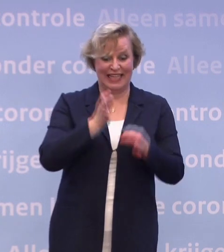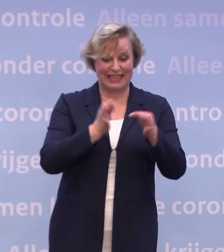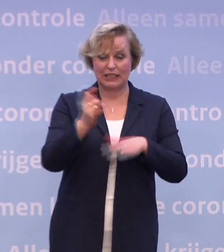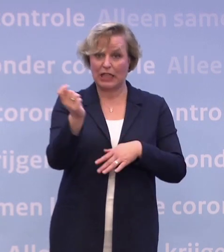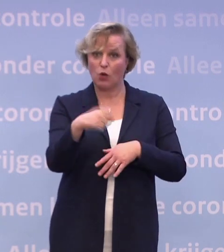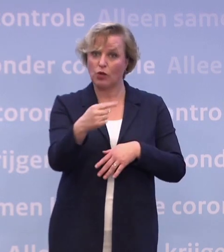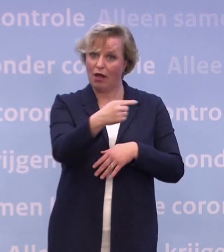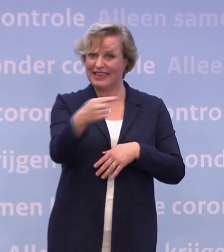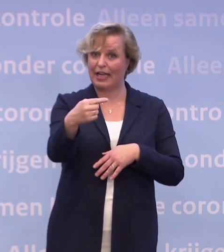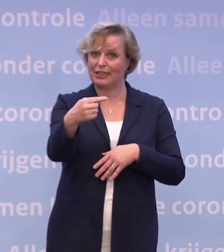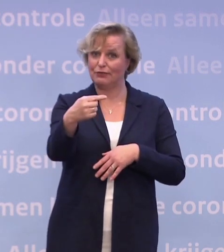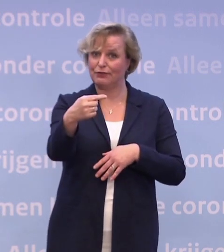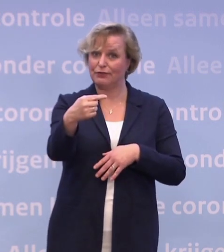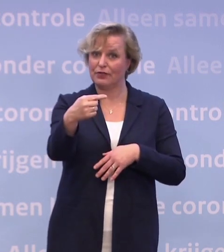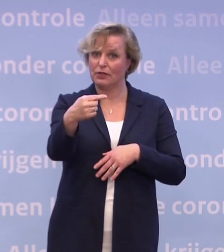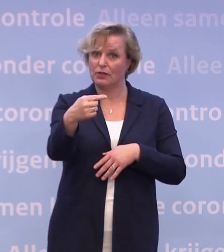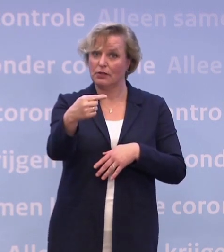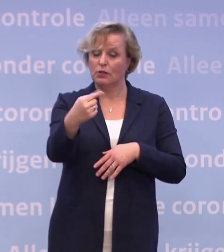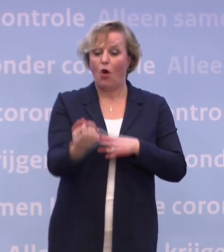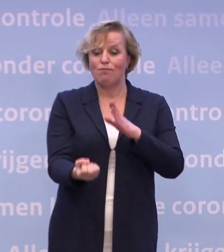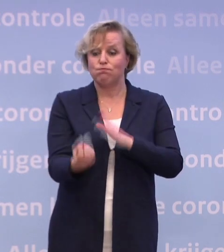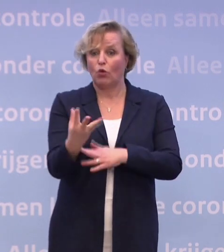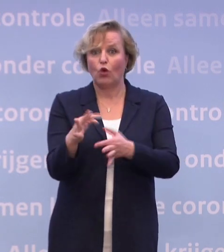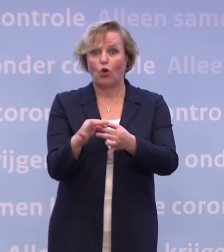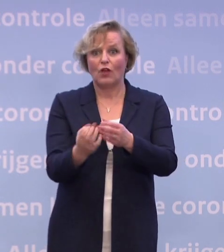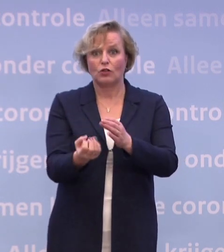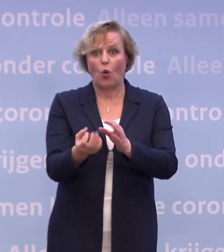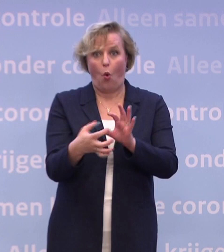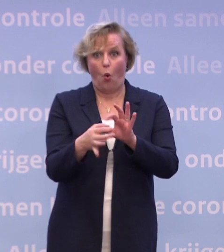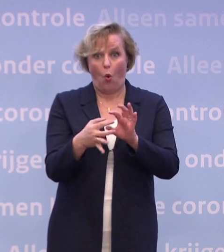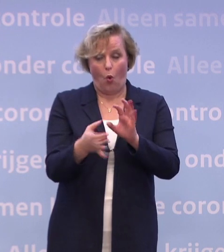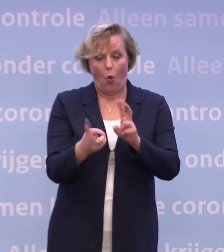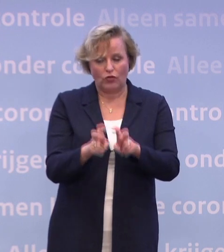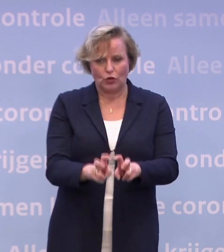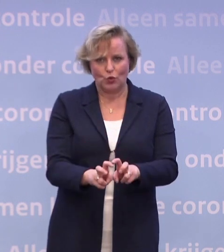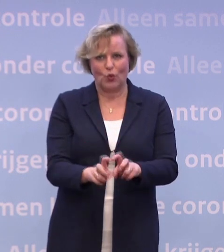...terwijl je bijvoorbeeld uit bron- en contactonderzoek naar voren komt... ...of je gebruikt die app en je krijgt een melding...